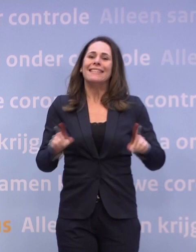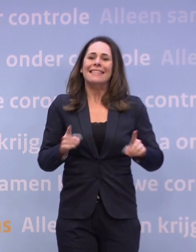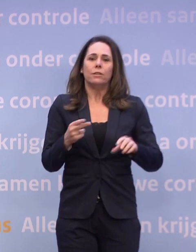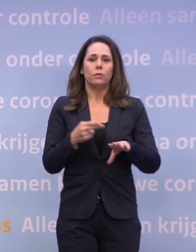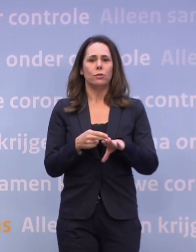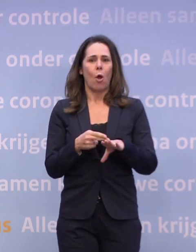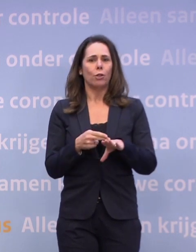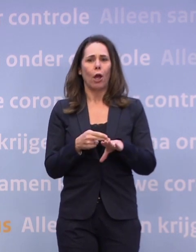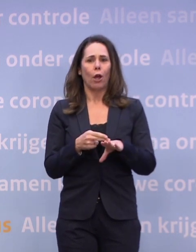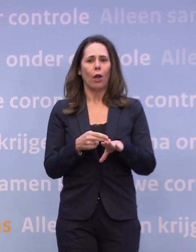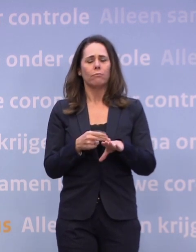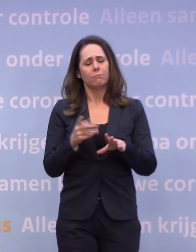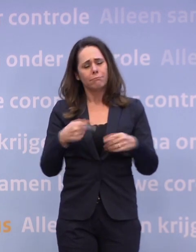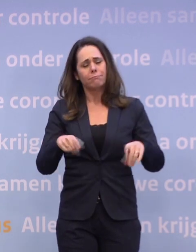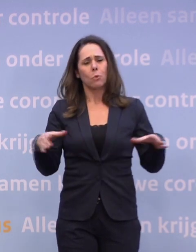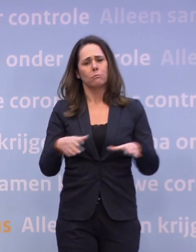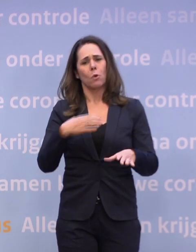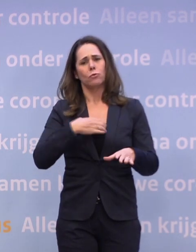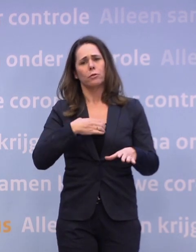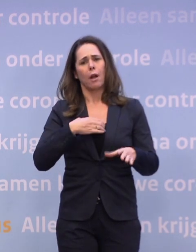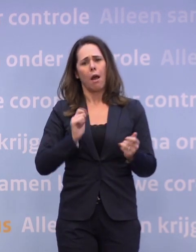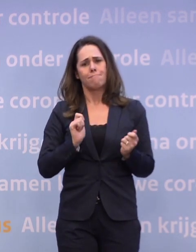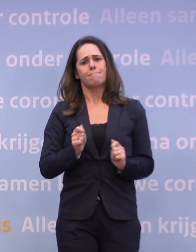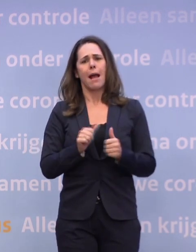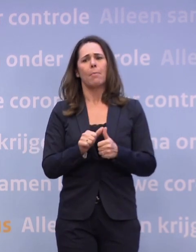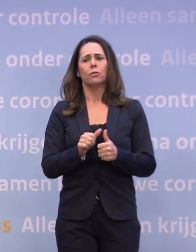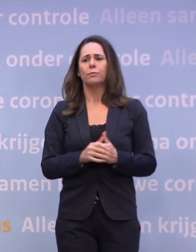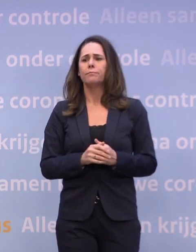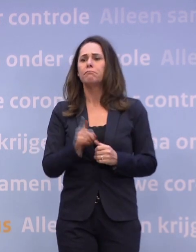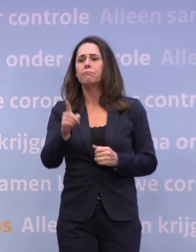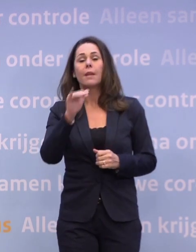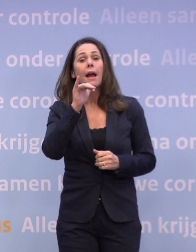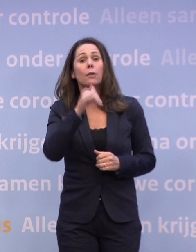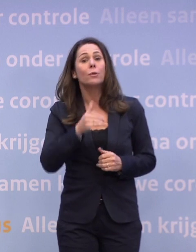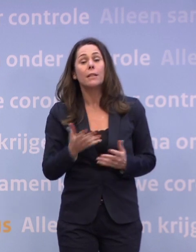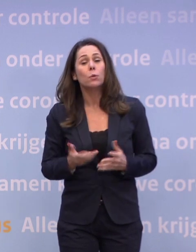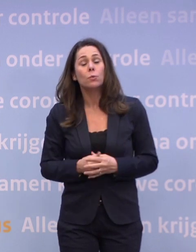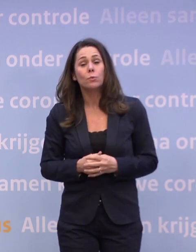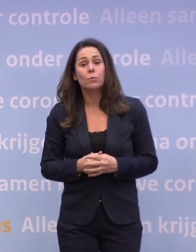...omdat we met z'n allen in ons gedrag het weer ombuigen. En hoe zit dat met oud en nieuw, is dat ook je gezin plus drie?